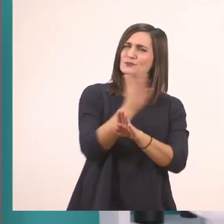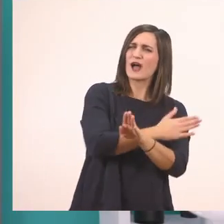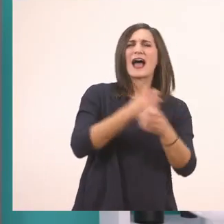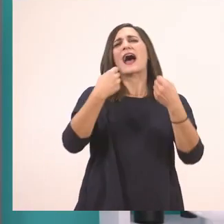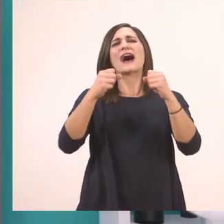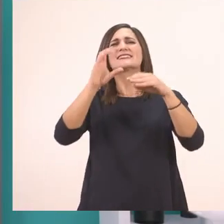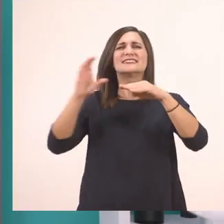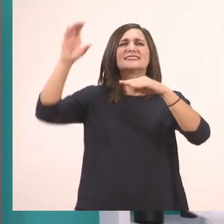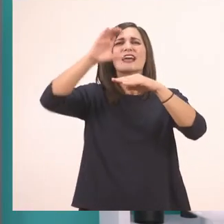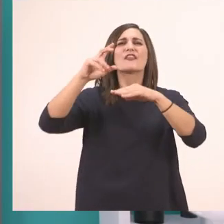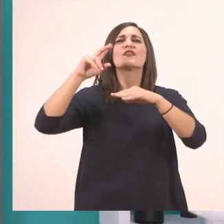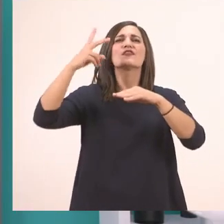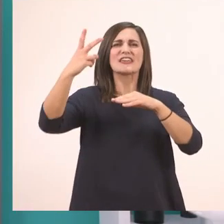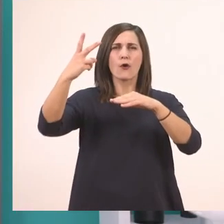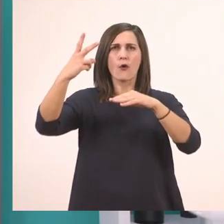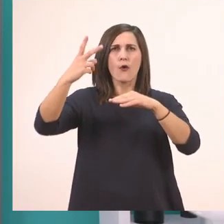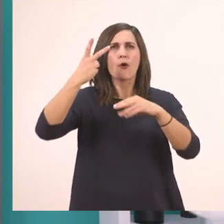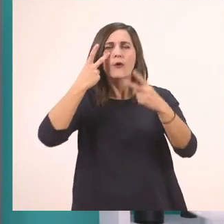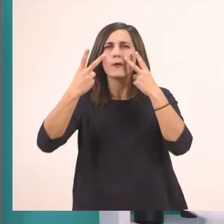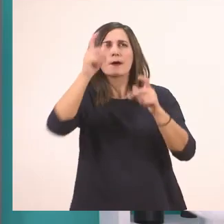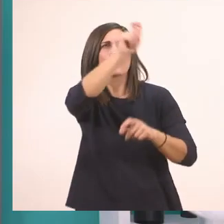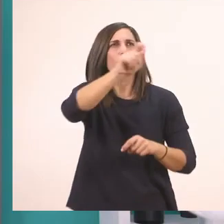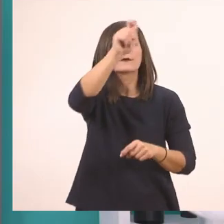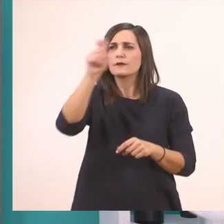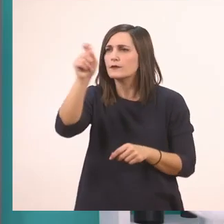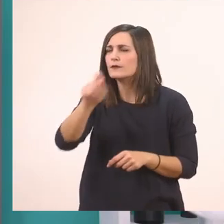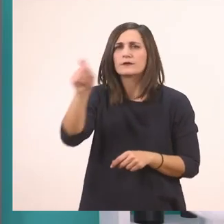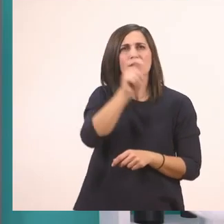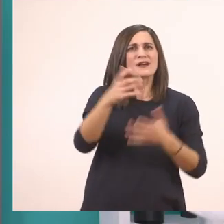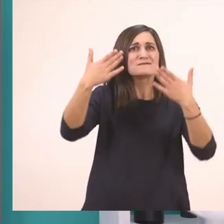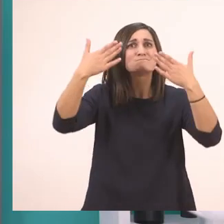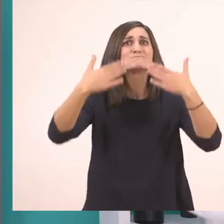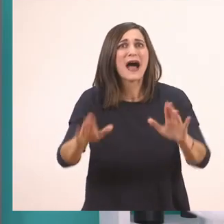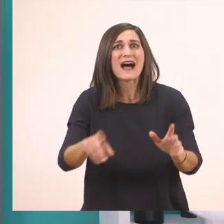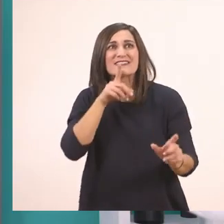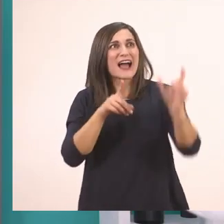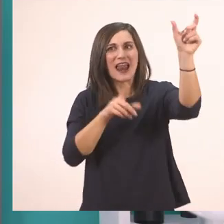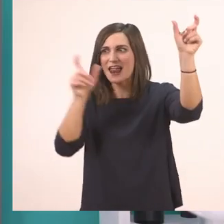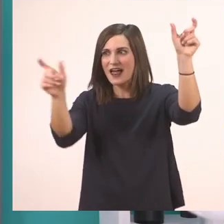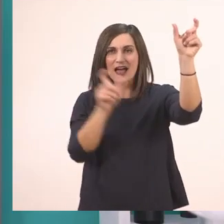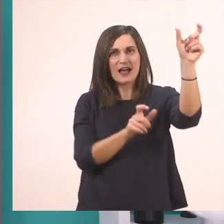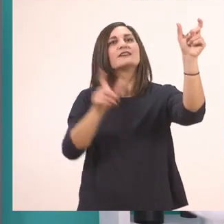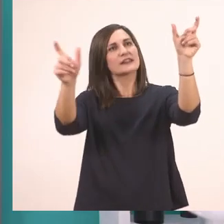και βλέπουμε ποιες λεξούλες κυκλώσαμε, αυτές που έχουν ι, και τις βάζουμε με τη σειρά.